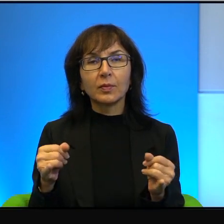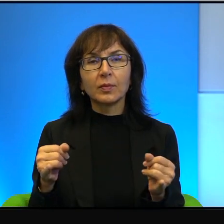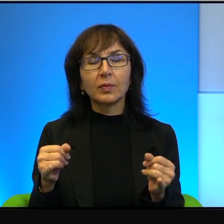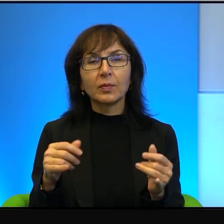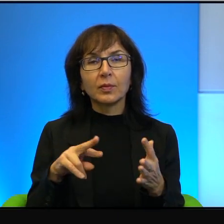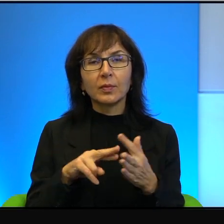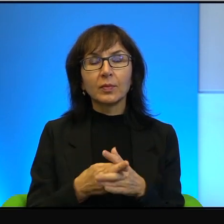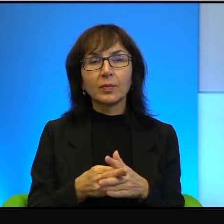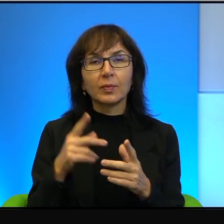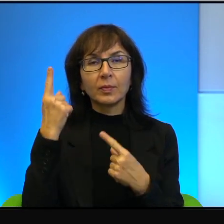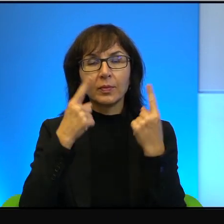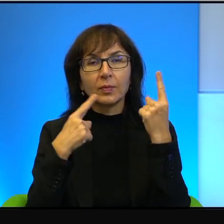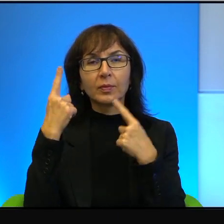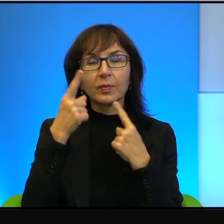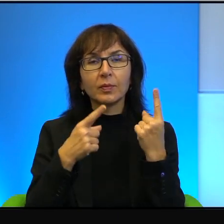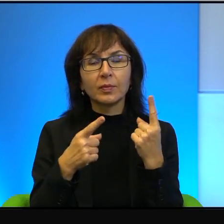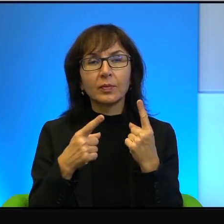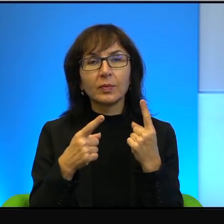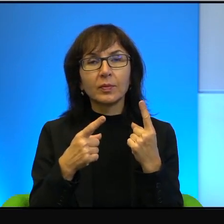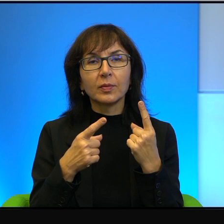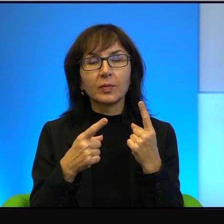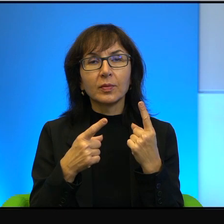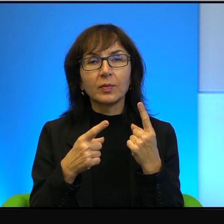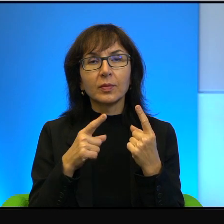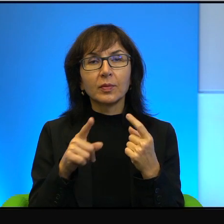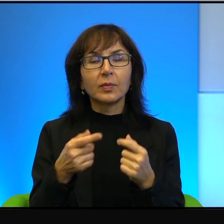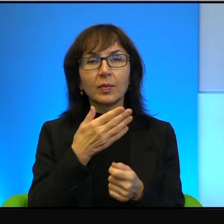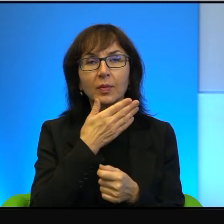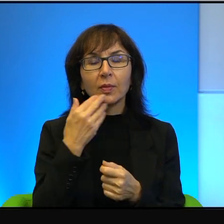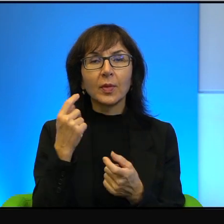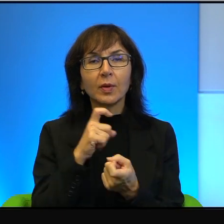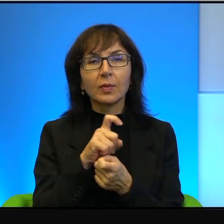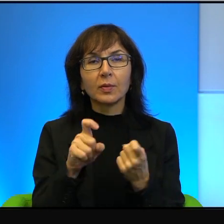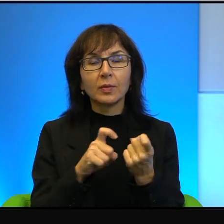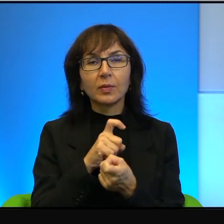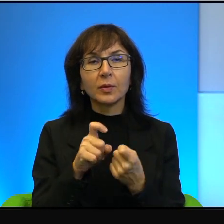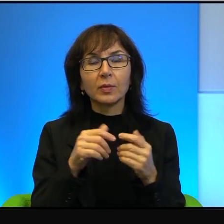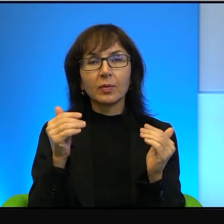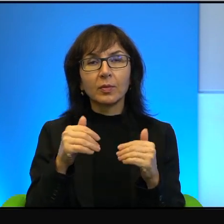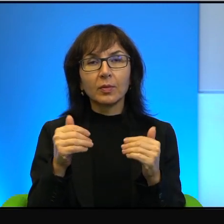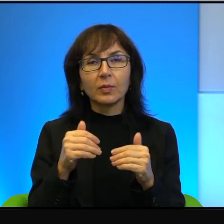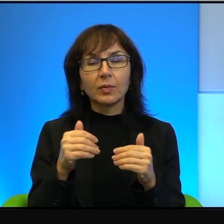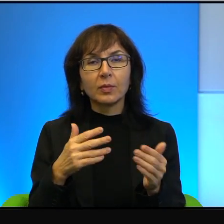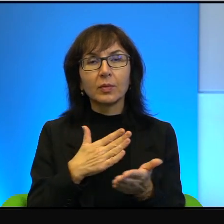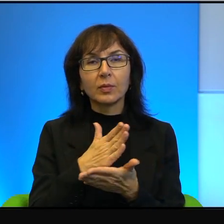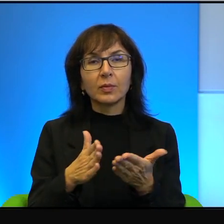myślę i tu nie ma sporu. To może być kraj bardzo